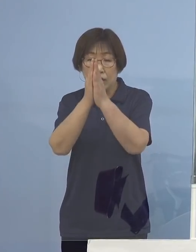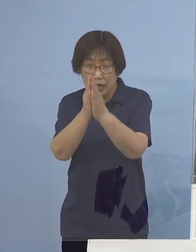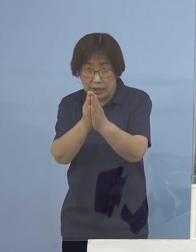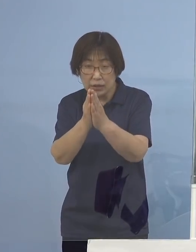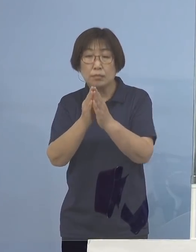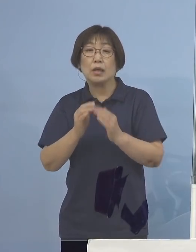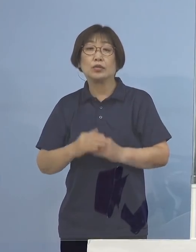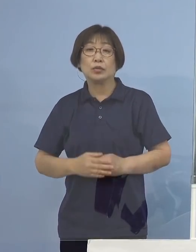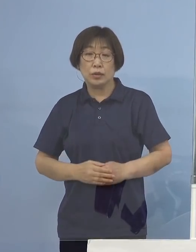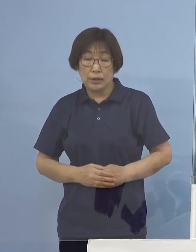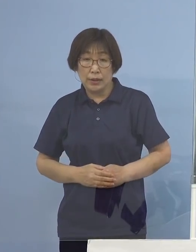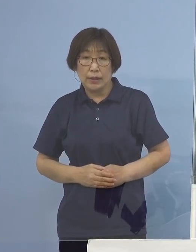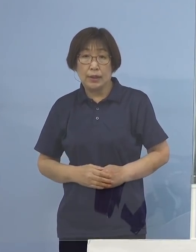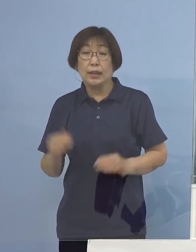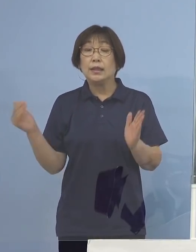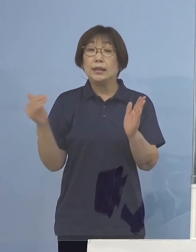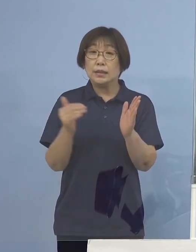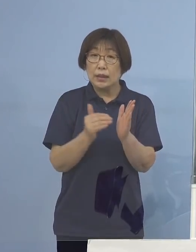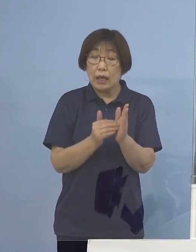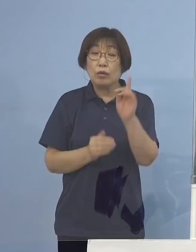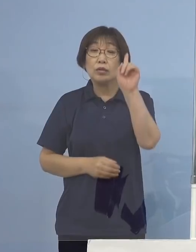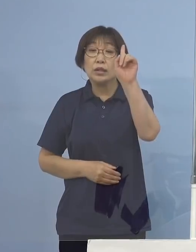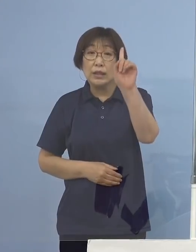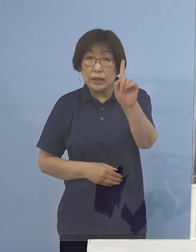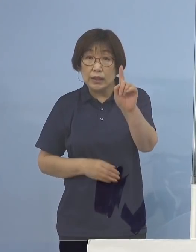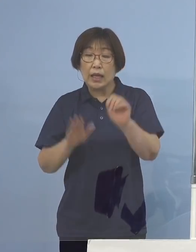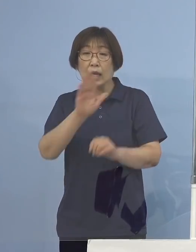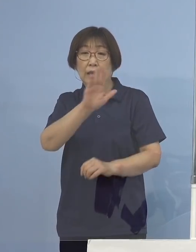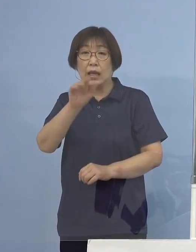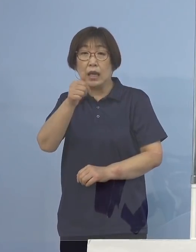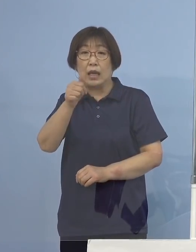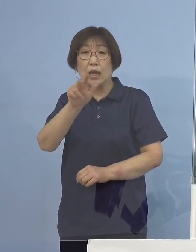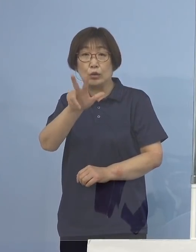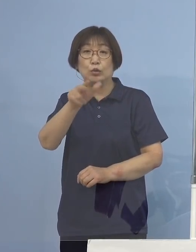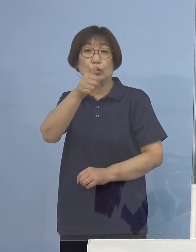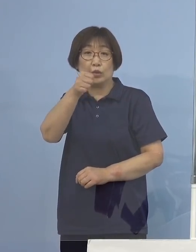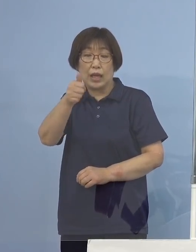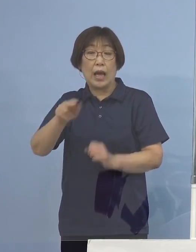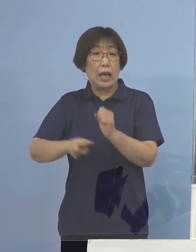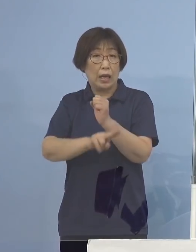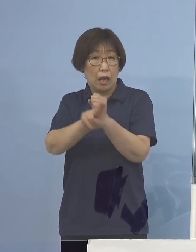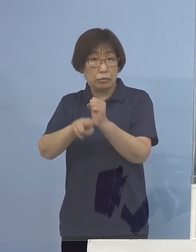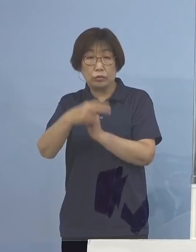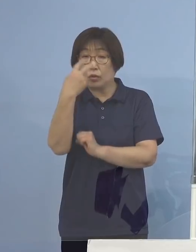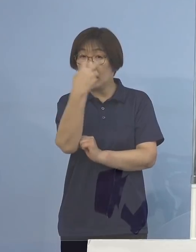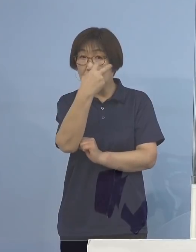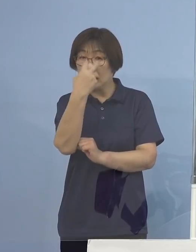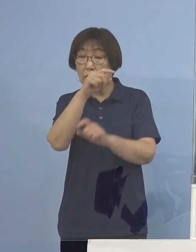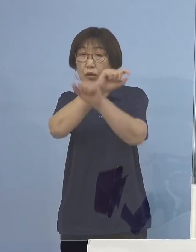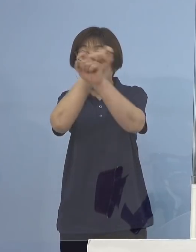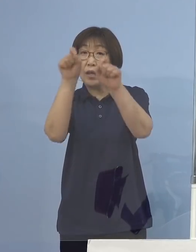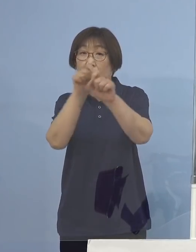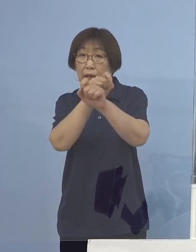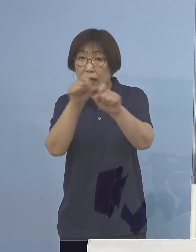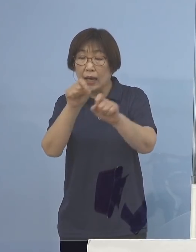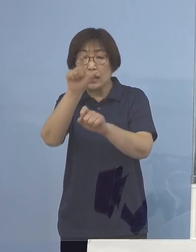そして最後に1点、デルタ株の検査結果 今日は月曜（日）の結果が出ておりますので